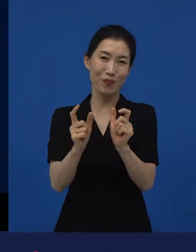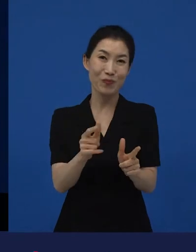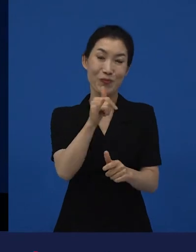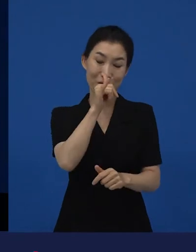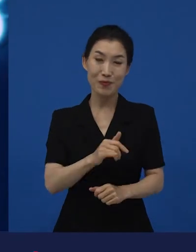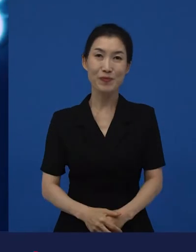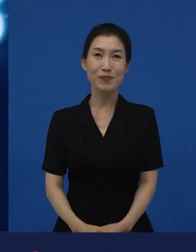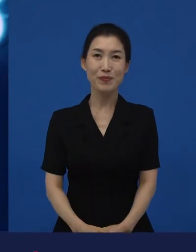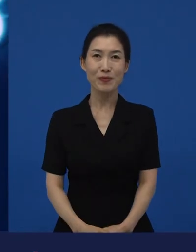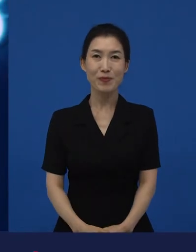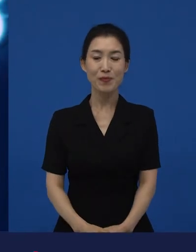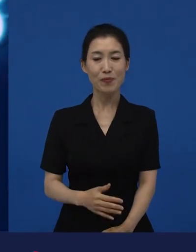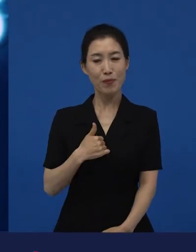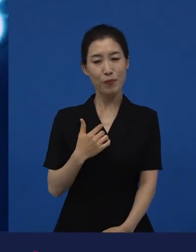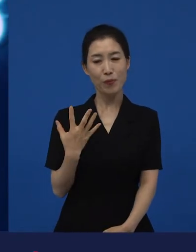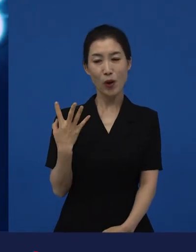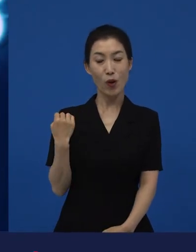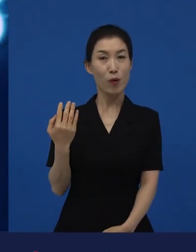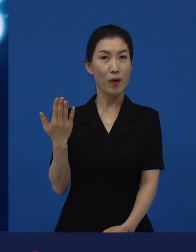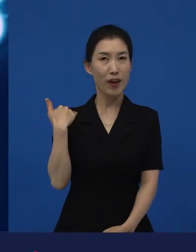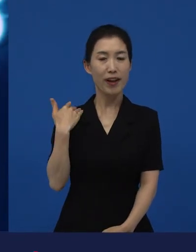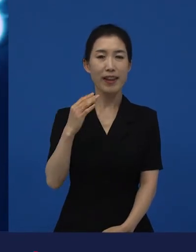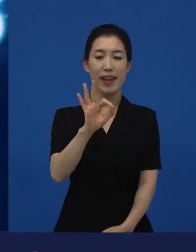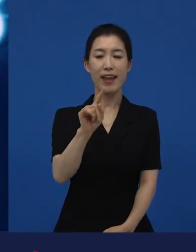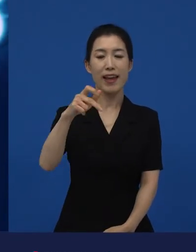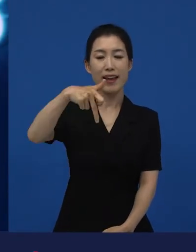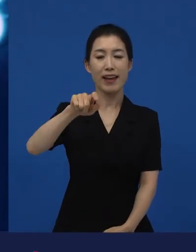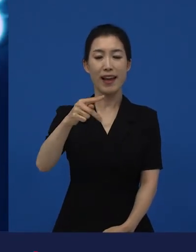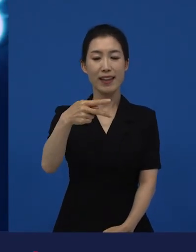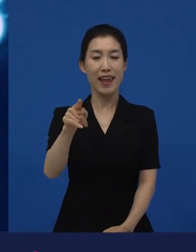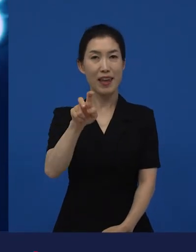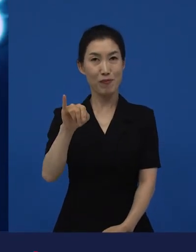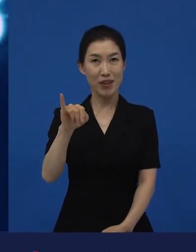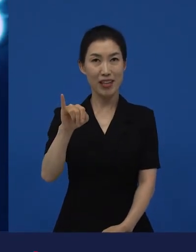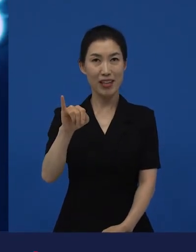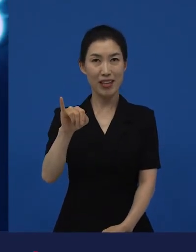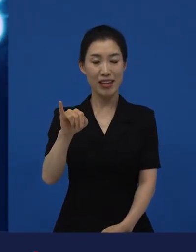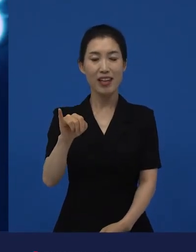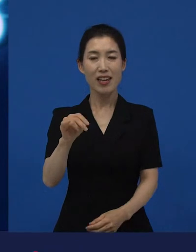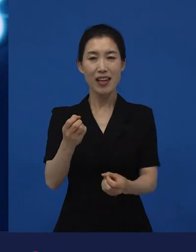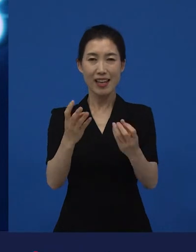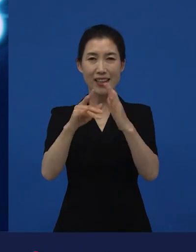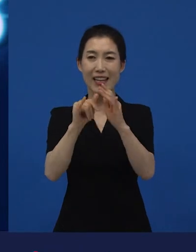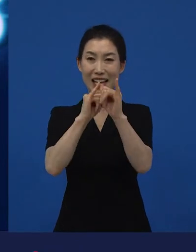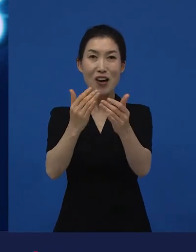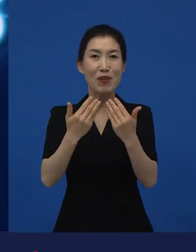저희가 얼마 전에 아카데미에서 상을 받은 게,